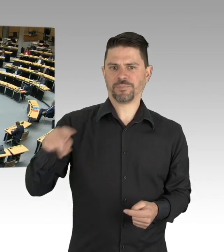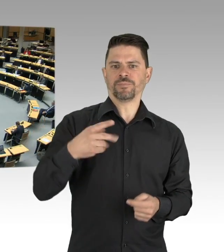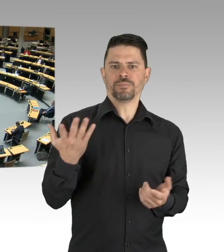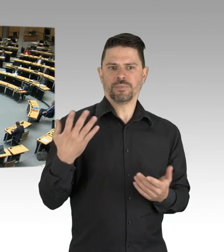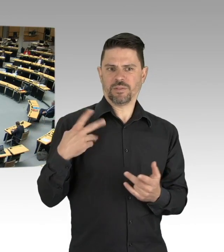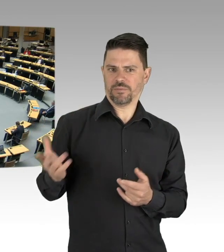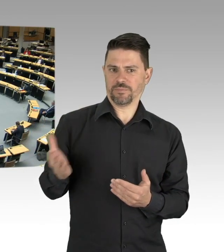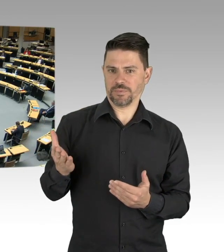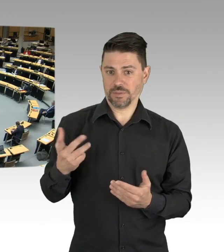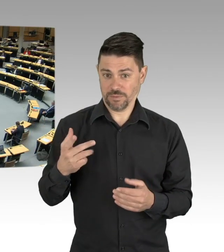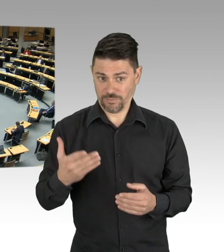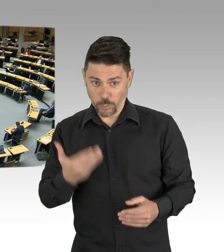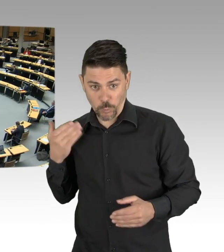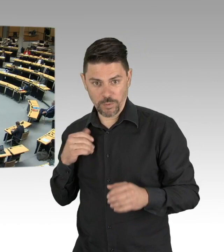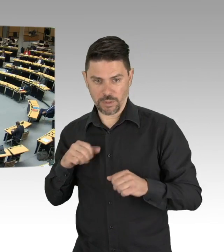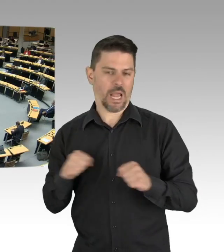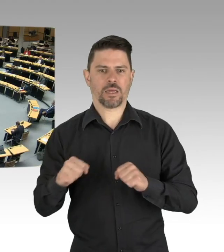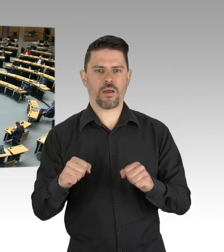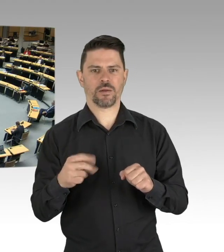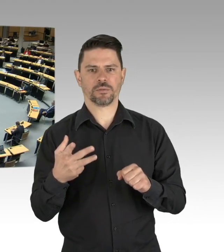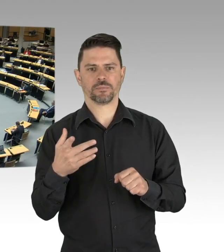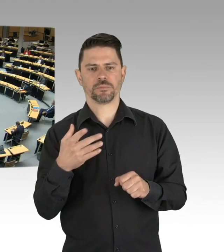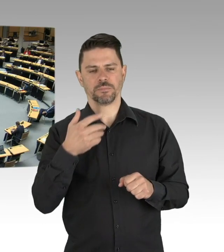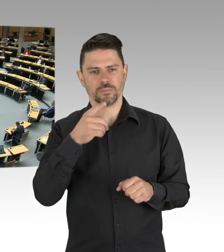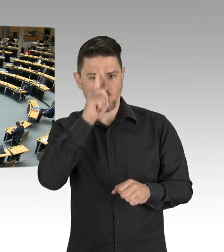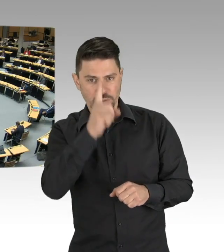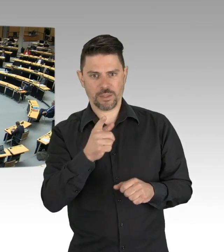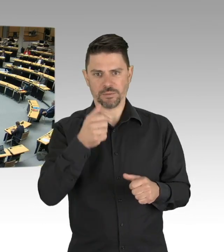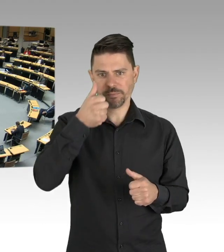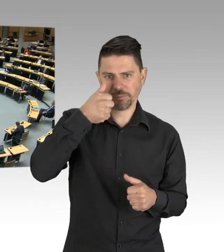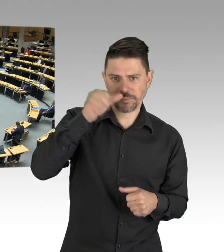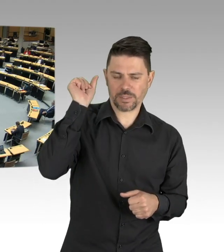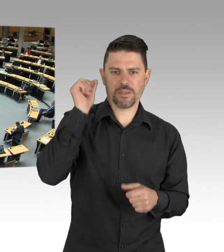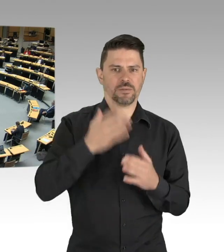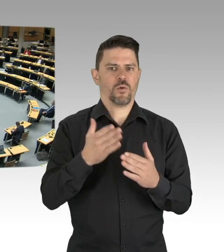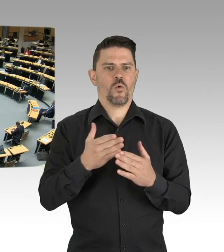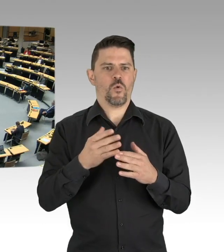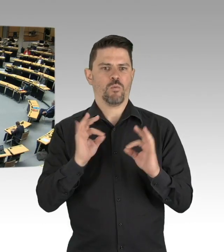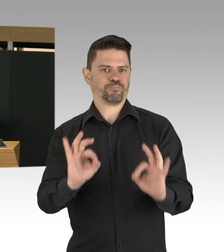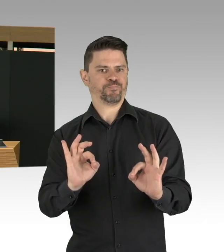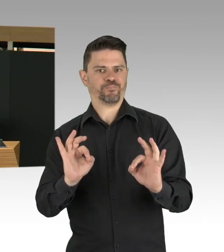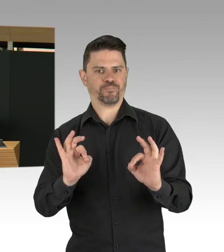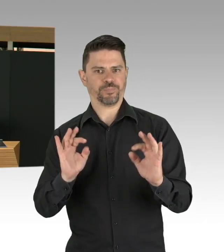aber es gab trotzdem in der Entwicklung in einzelnen Bundesländern und in Berlin Unterschiede.